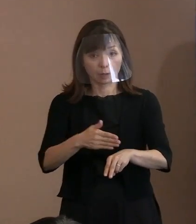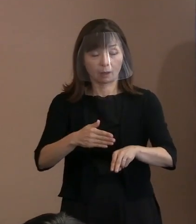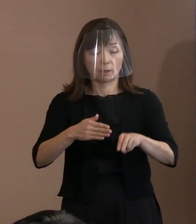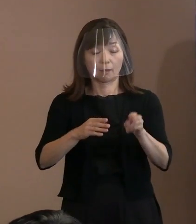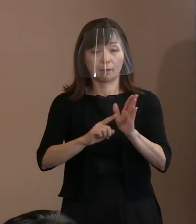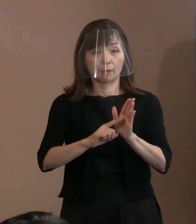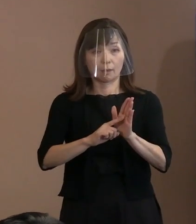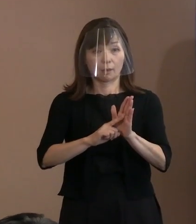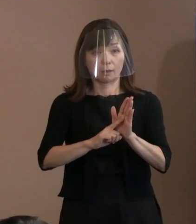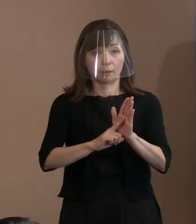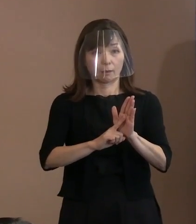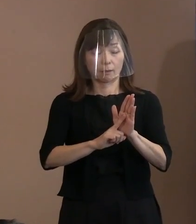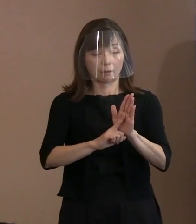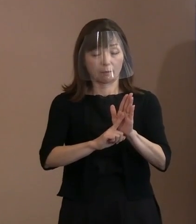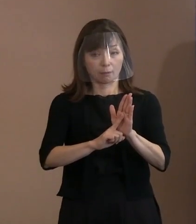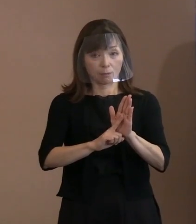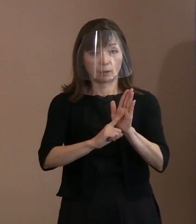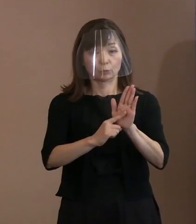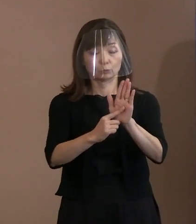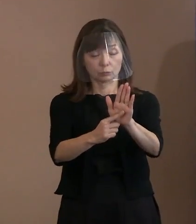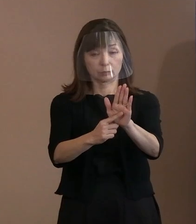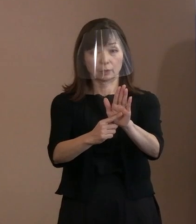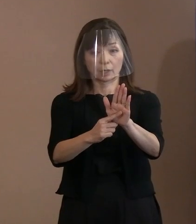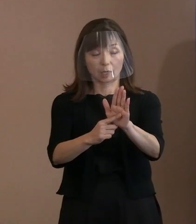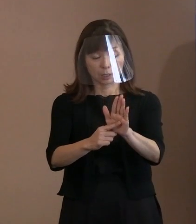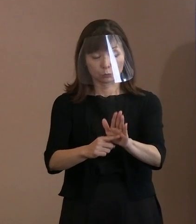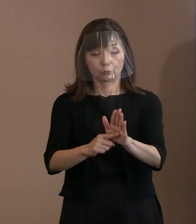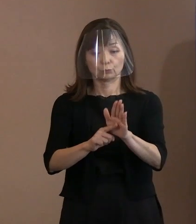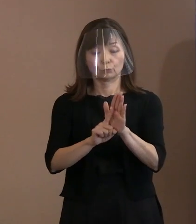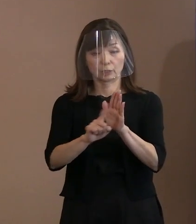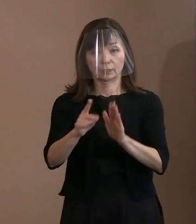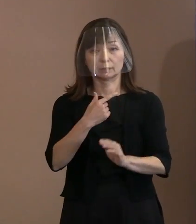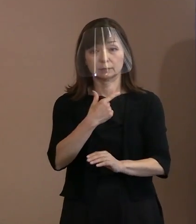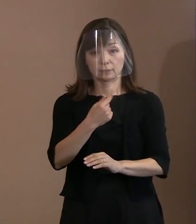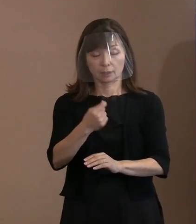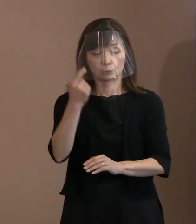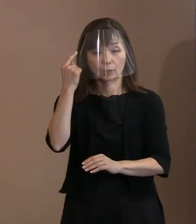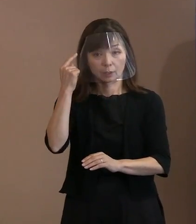懇談会メンバーの皆様からいただいた 貴重な御意見等を踏まえ､